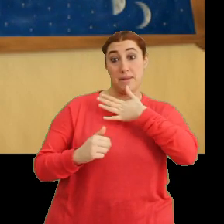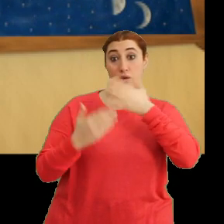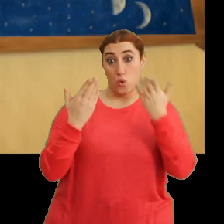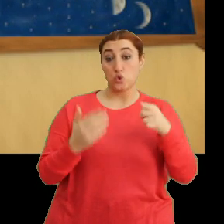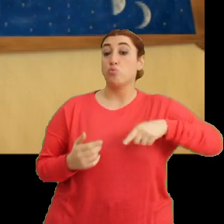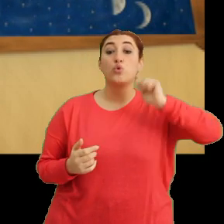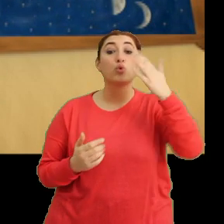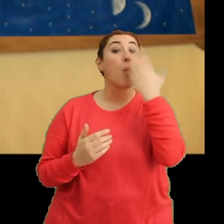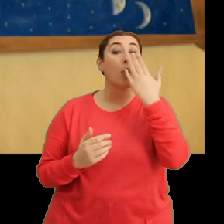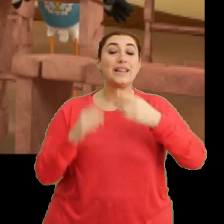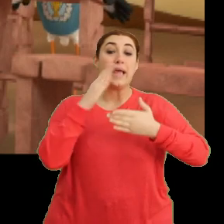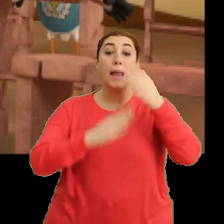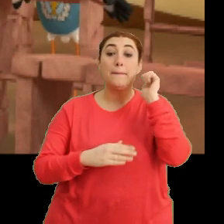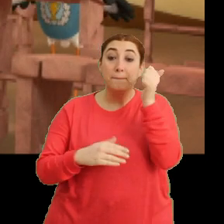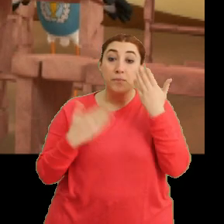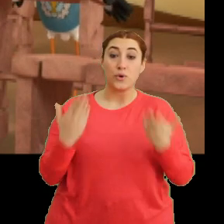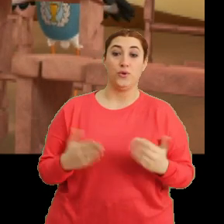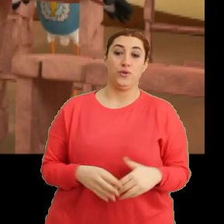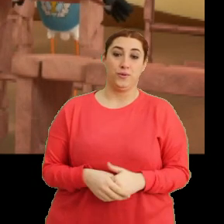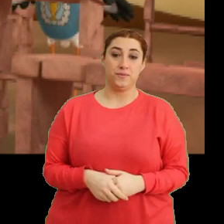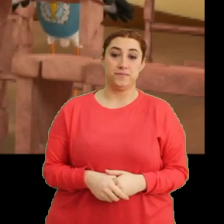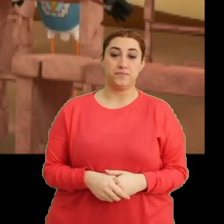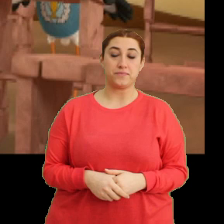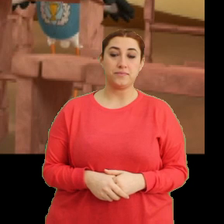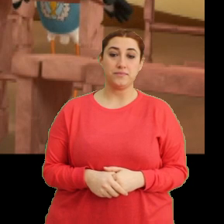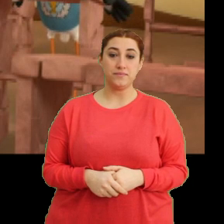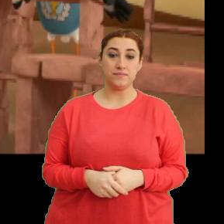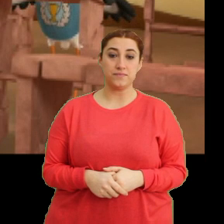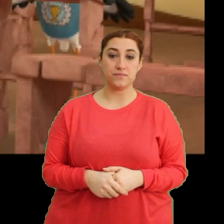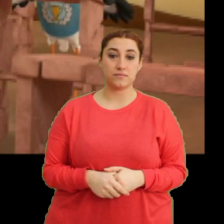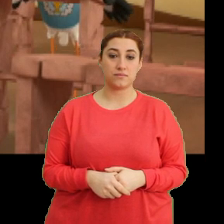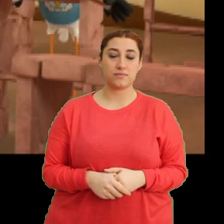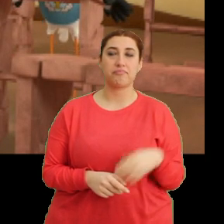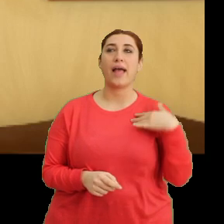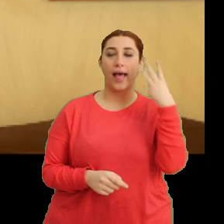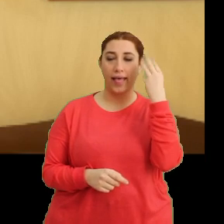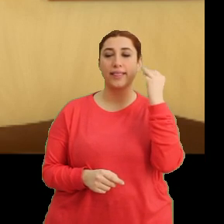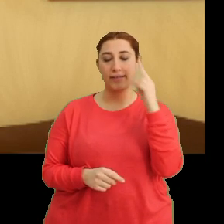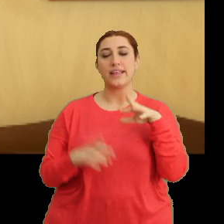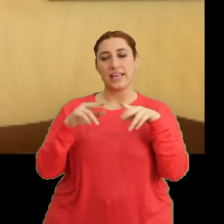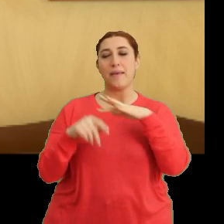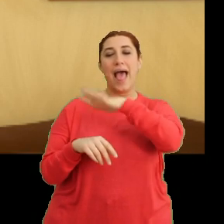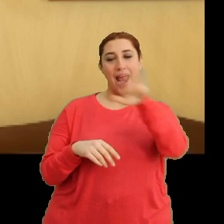Bugün okul yarım gün. (Gülme sesleri) Anlaşıldığı üzere herkes biliyor.